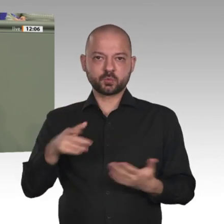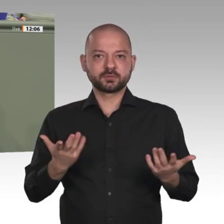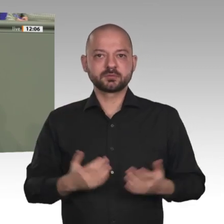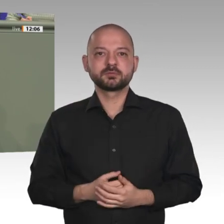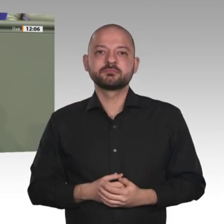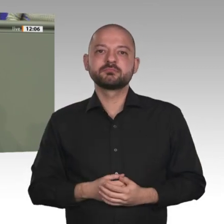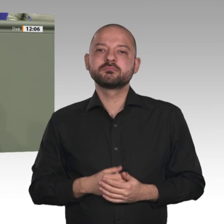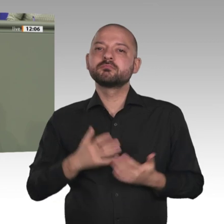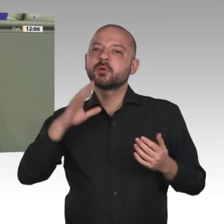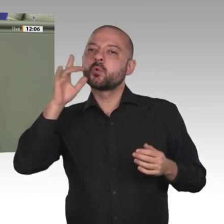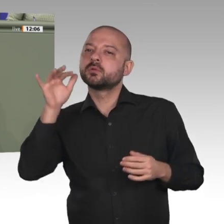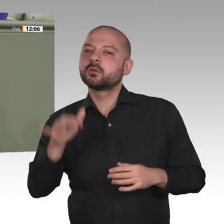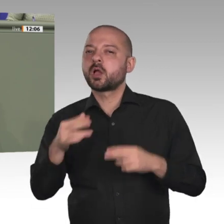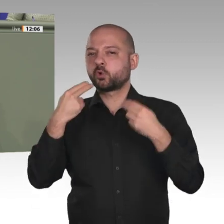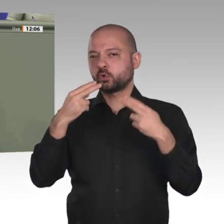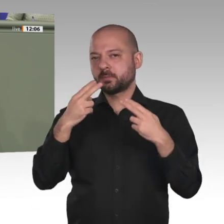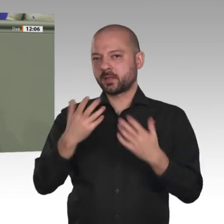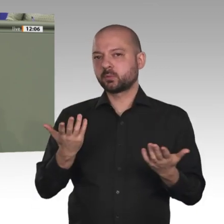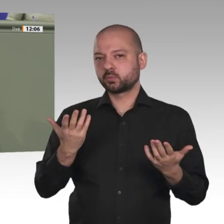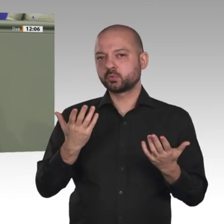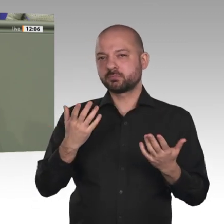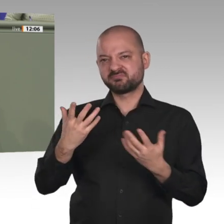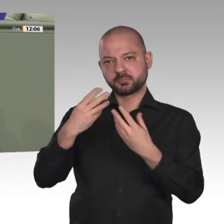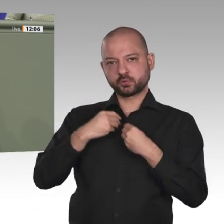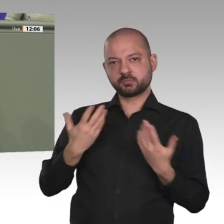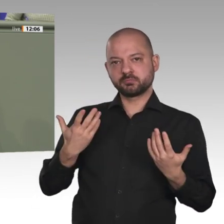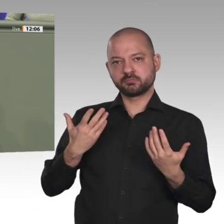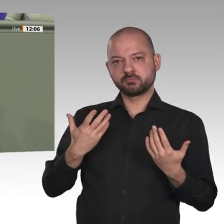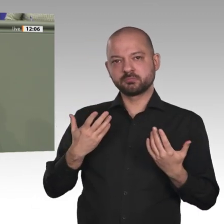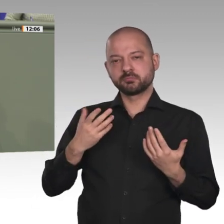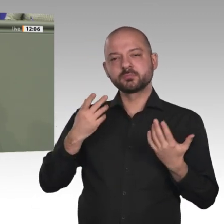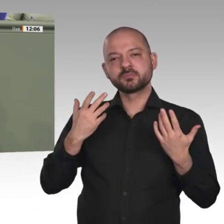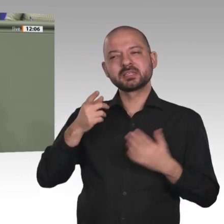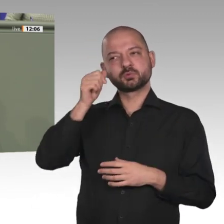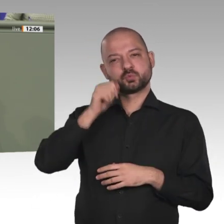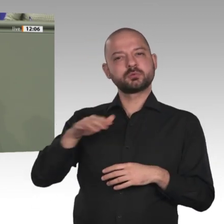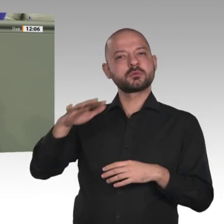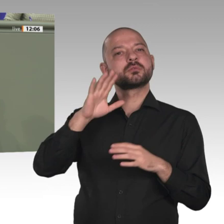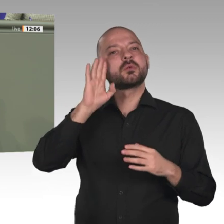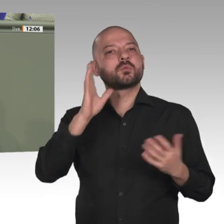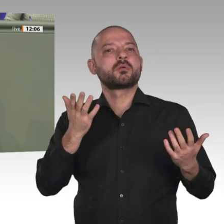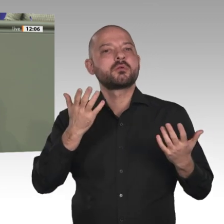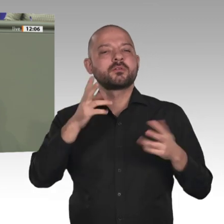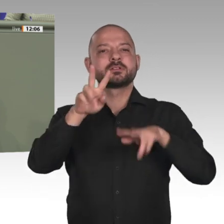demokratischer Bildung, gerade auch mit der Stärkung von Mädchen und Frauen, gelingen.